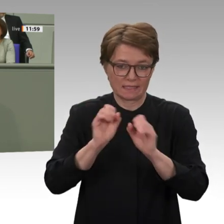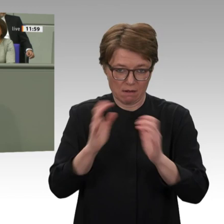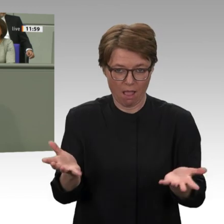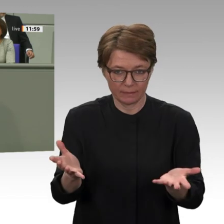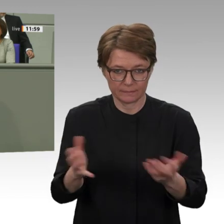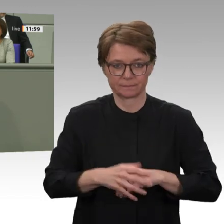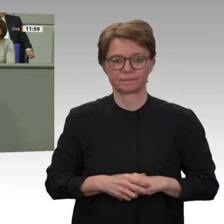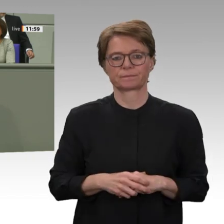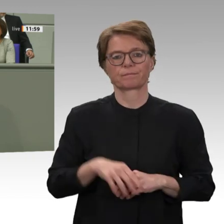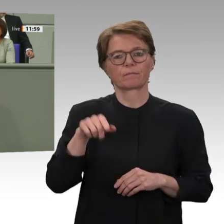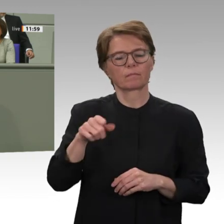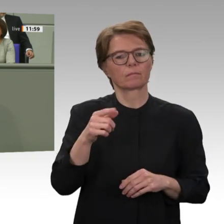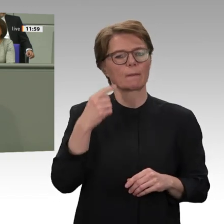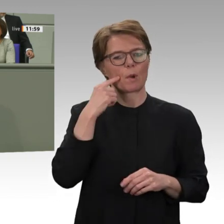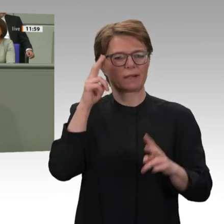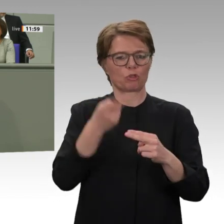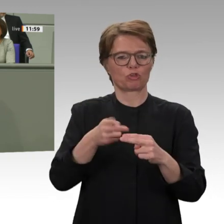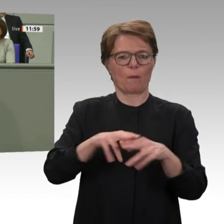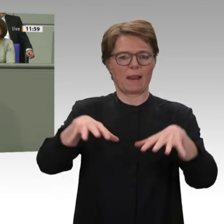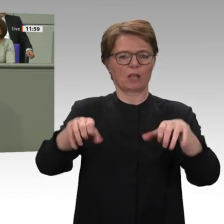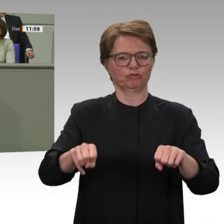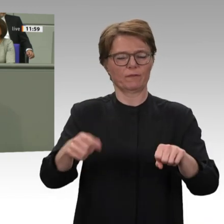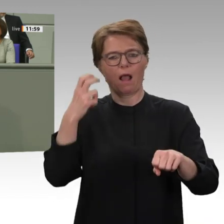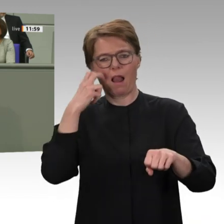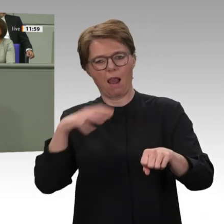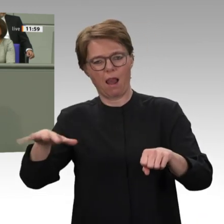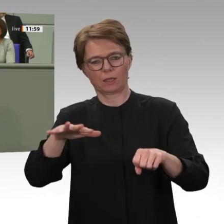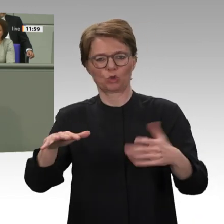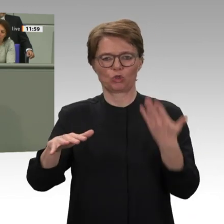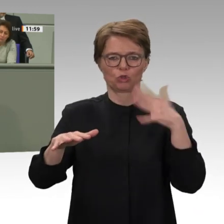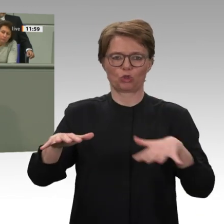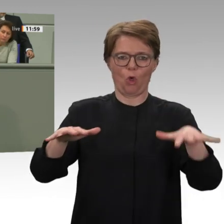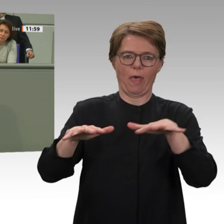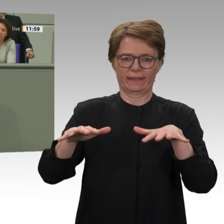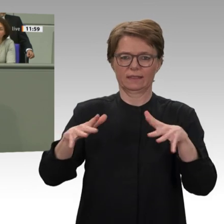dass die Leistungen und die Gelder tatsächlich dem demokratischen Wandel im Land zugutekommen.